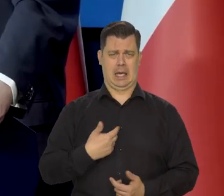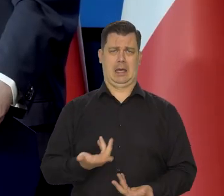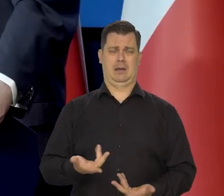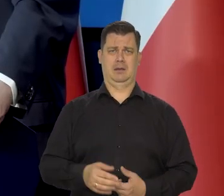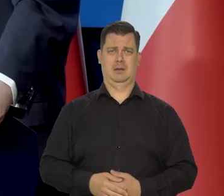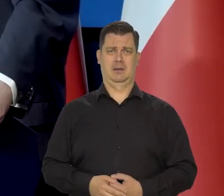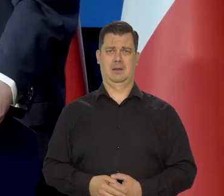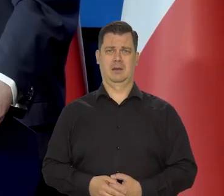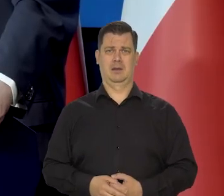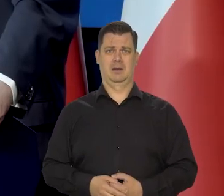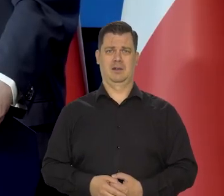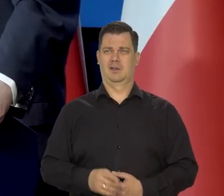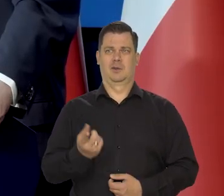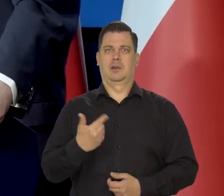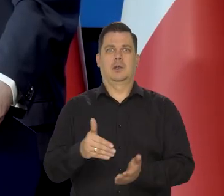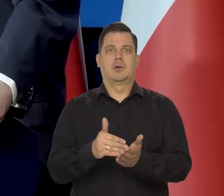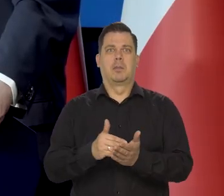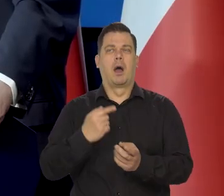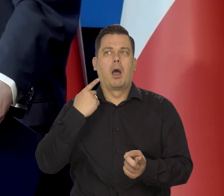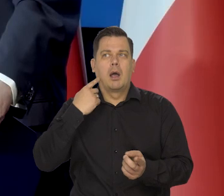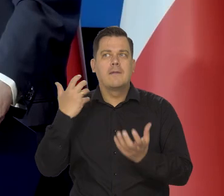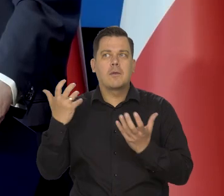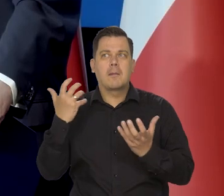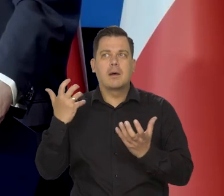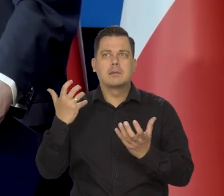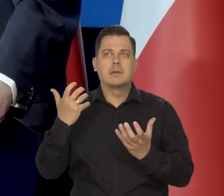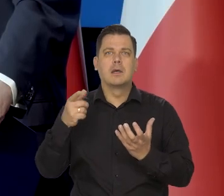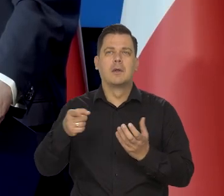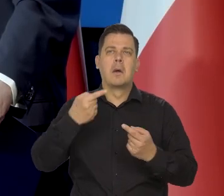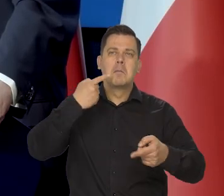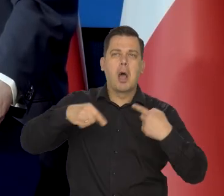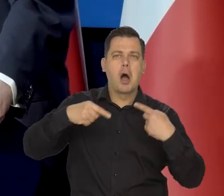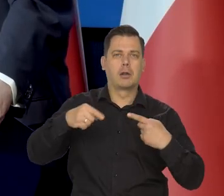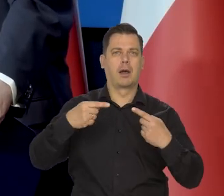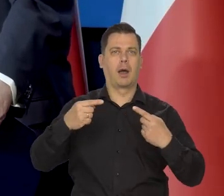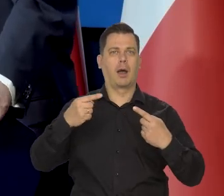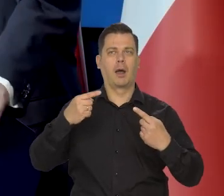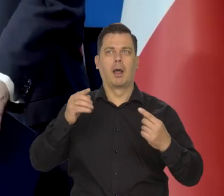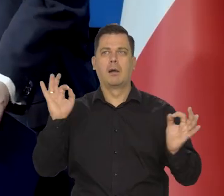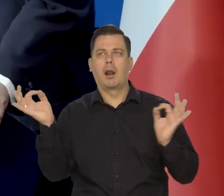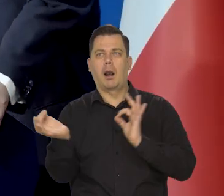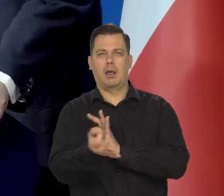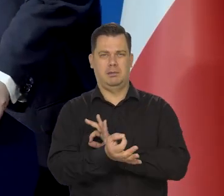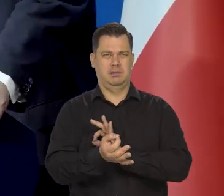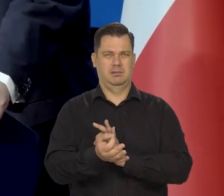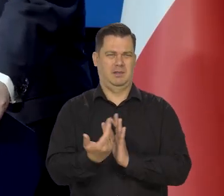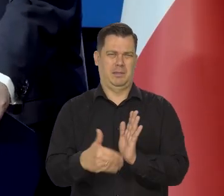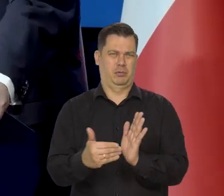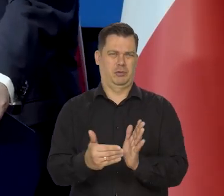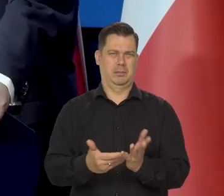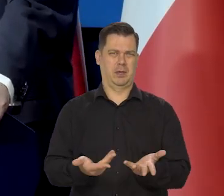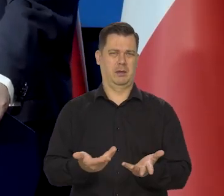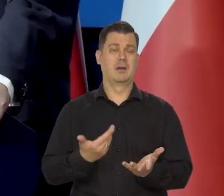Tego nie trzeba, czerpać tej wiedzy, jakichś plotek z jakichś tabloidów. My informujemy,